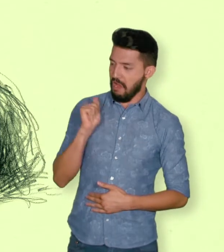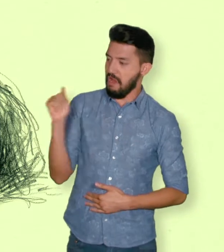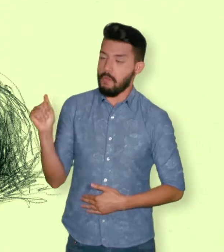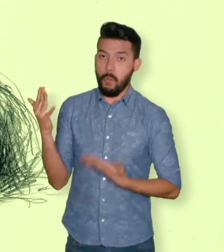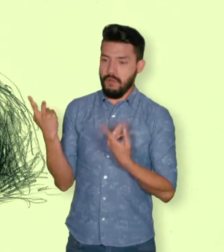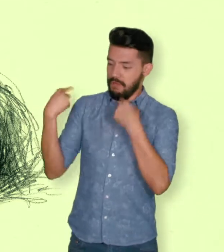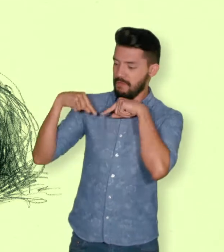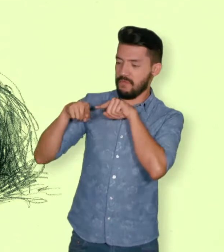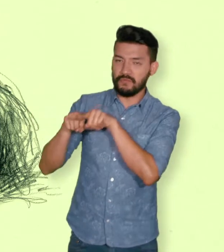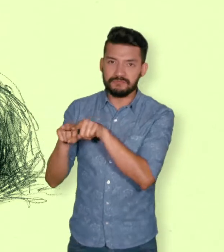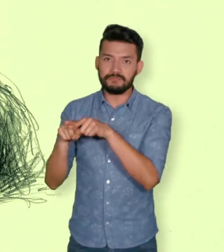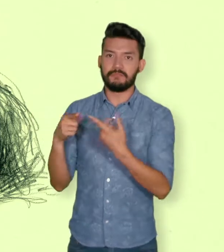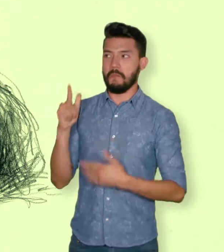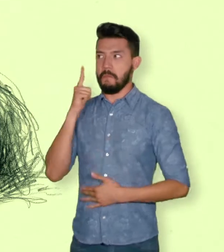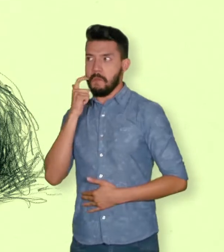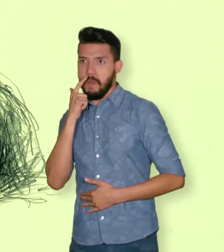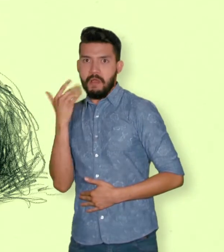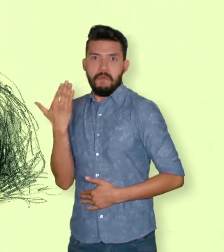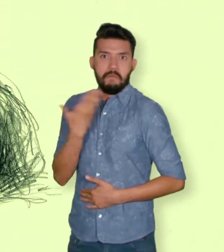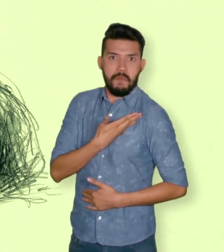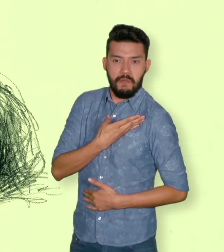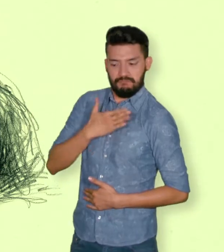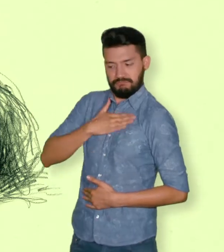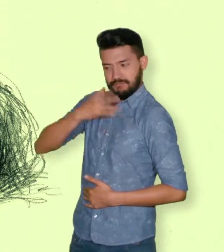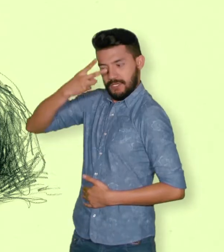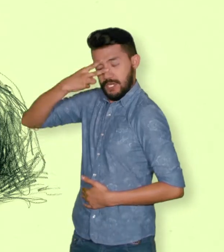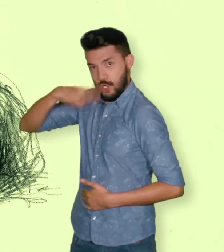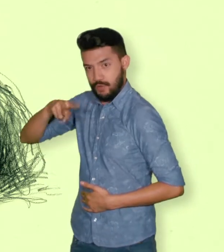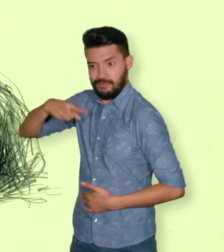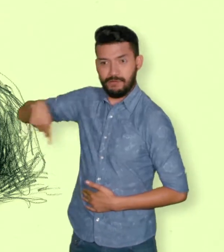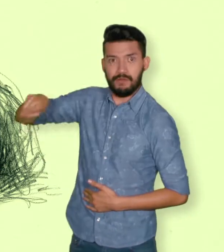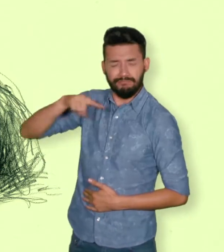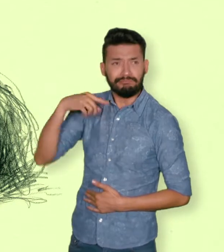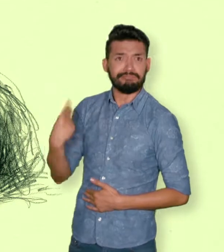parejas del mismo sexo y familiares en primer grado de consanguinidad